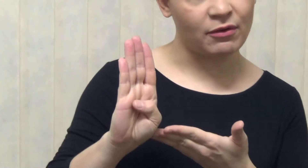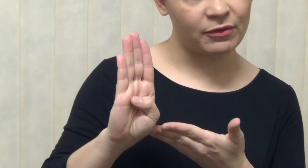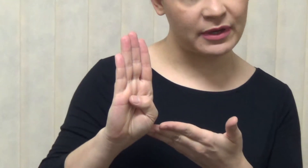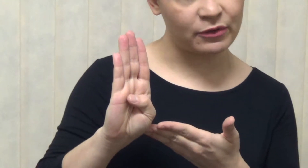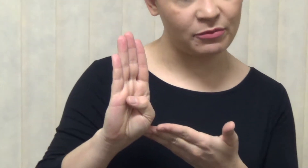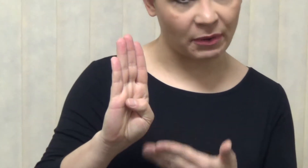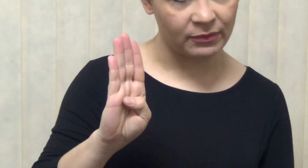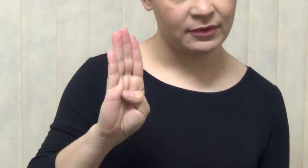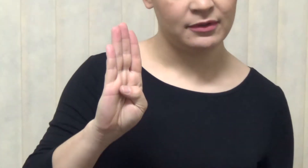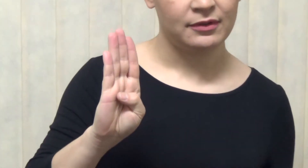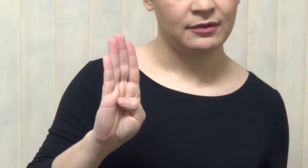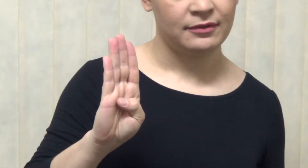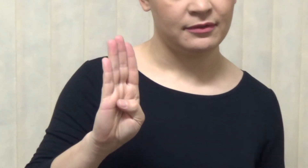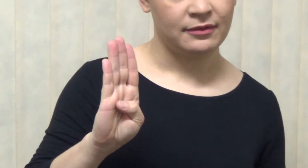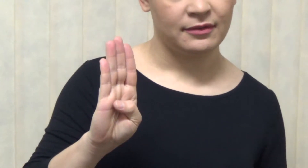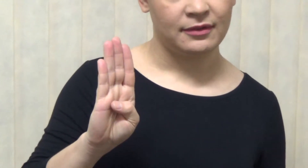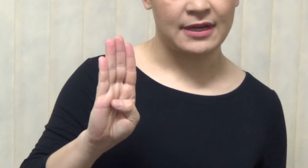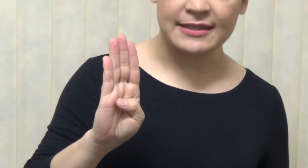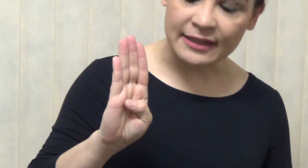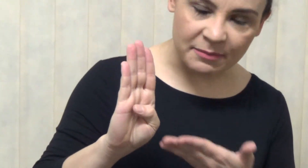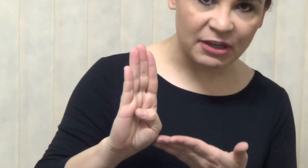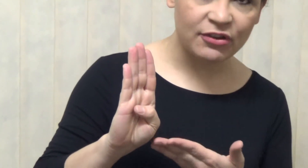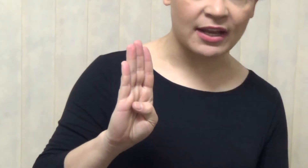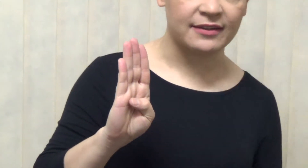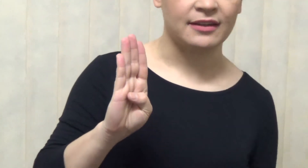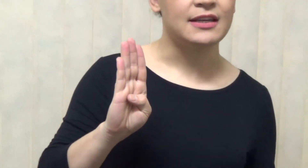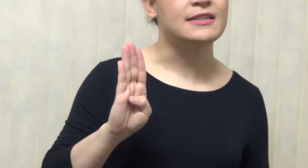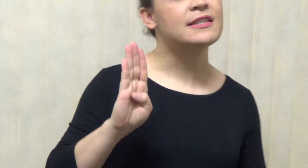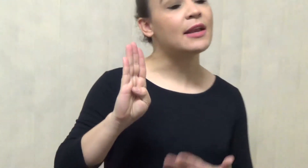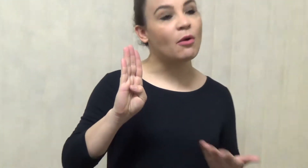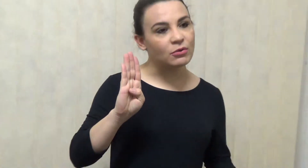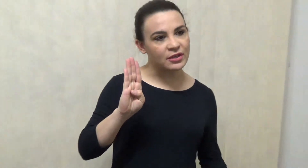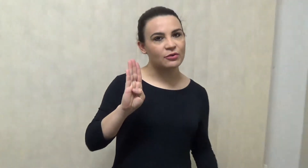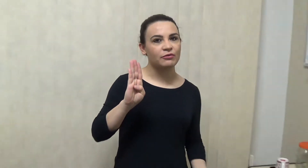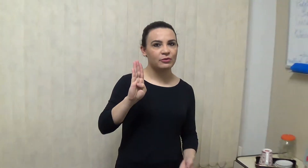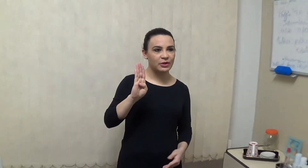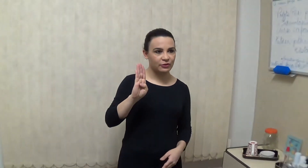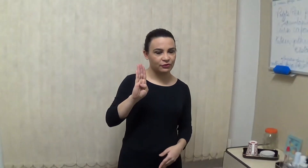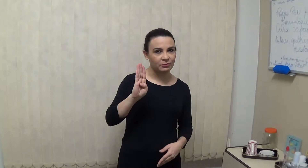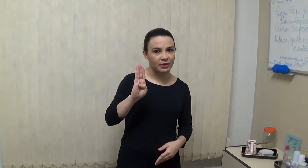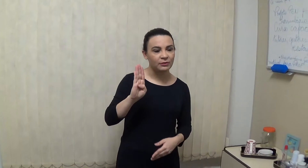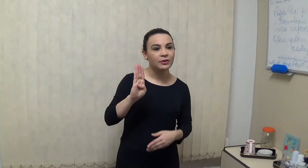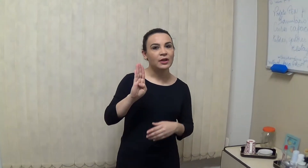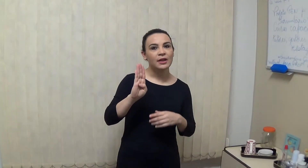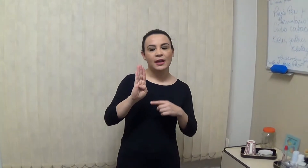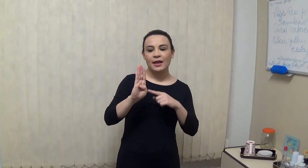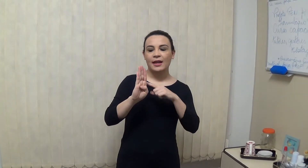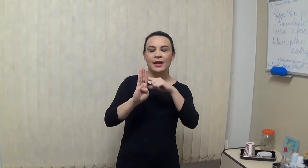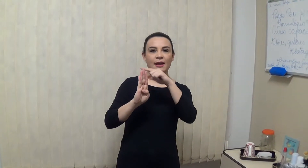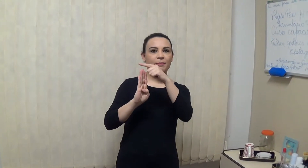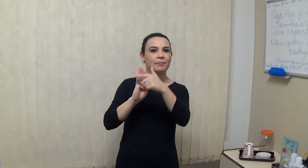é essa aqui, exatamente essa existem configurações de mão